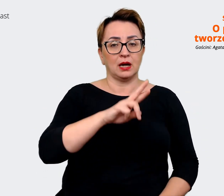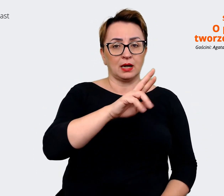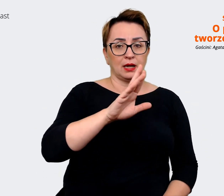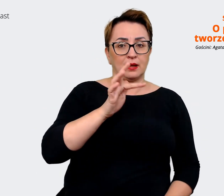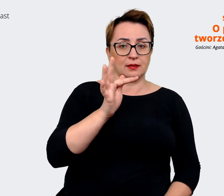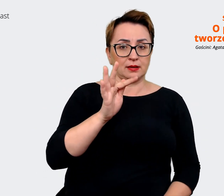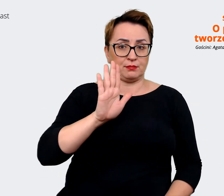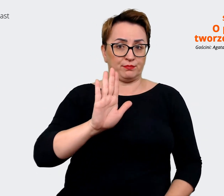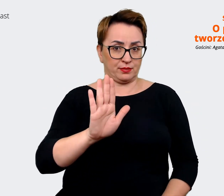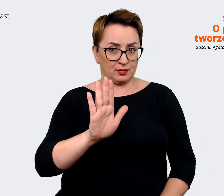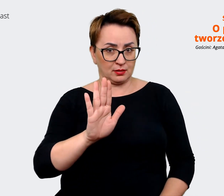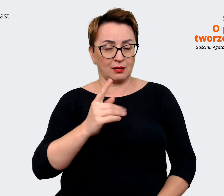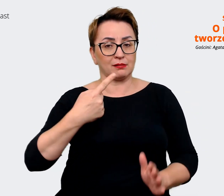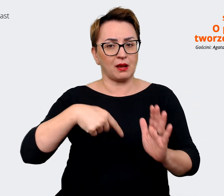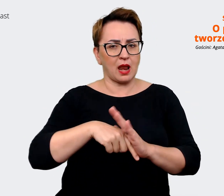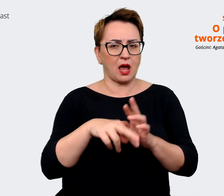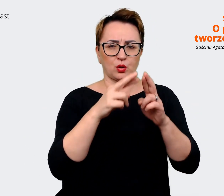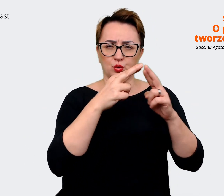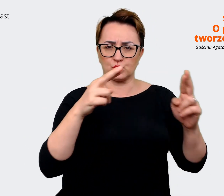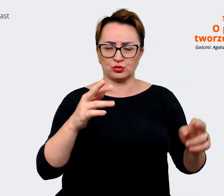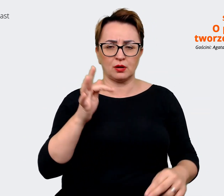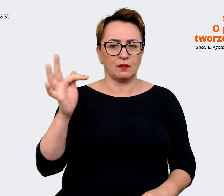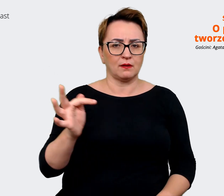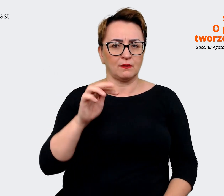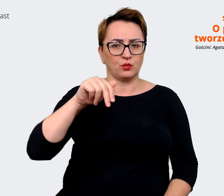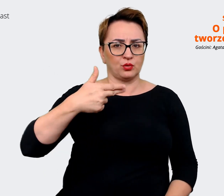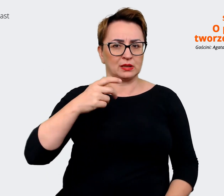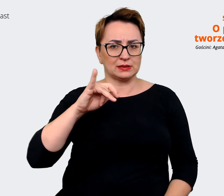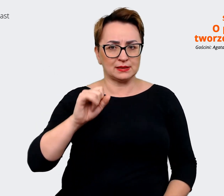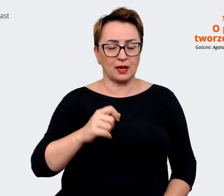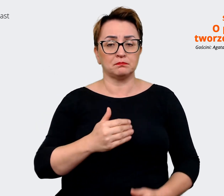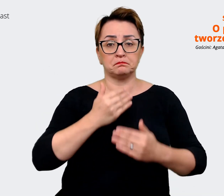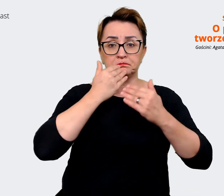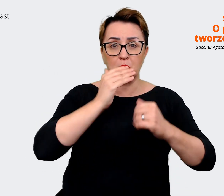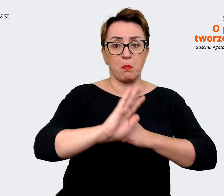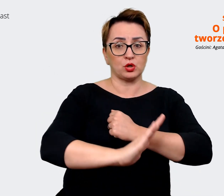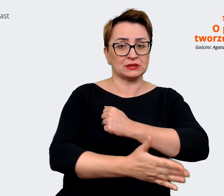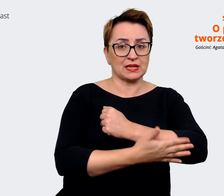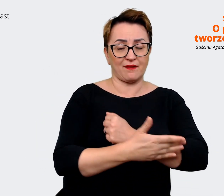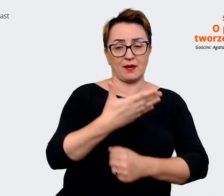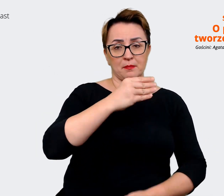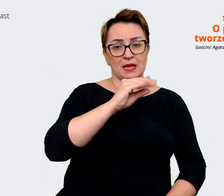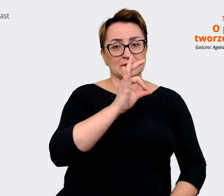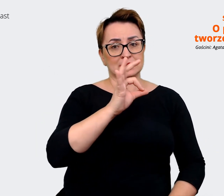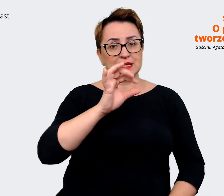poszczególnych funkcji. Jest oparta o message house. Także to, o czym przed chwilą opowiadam,